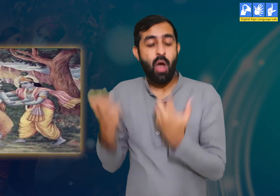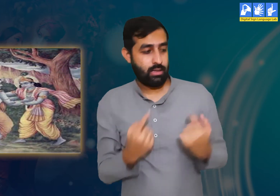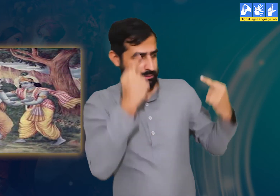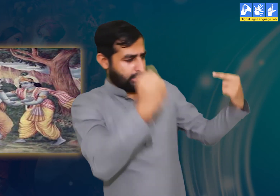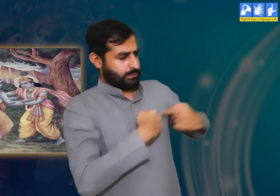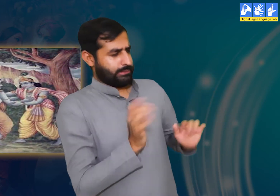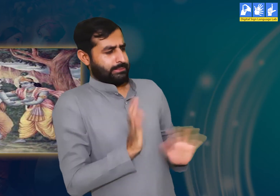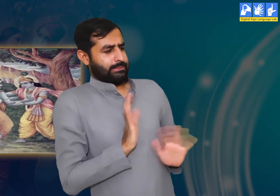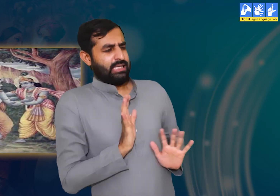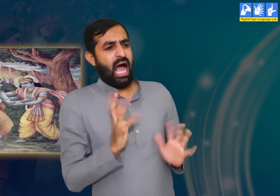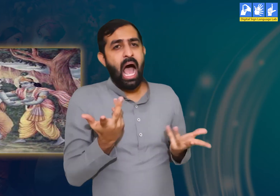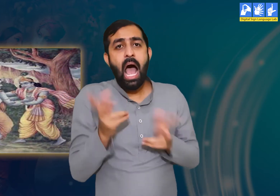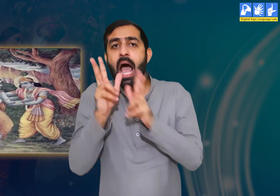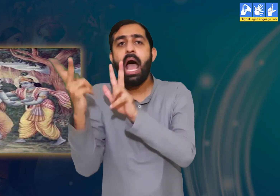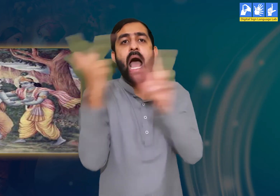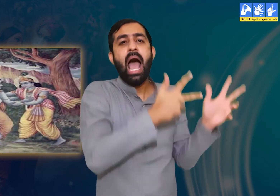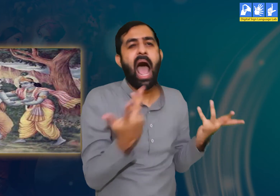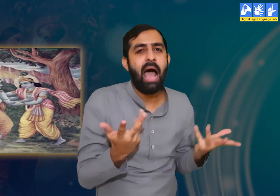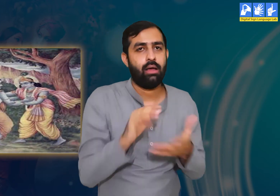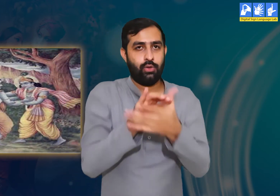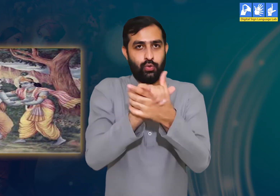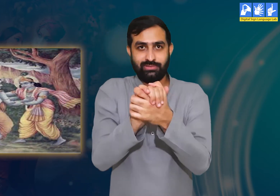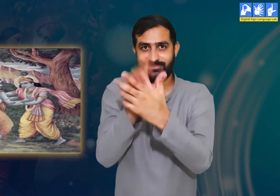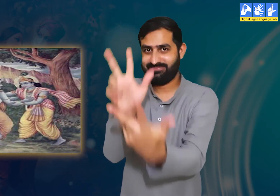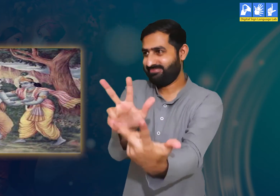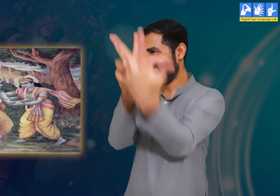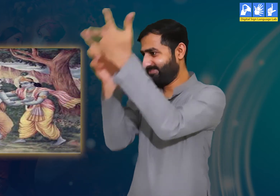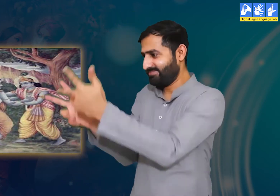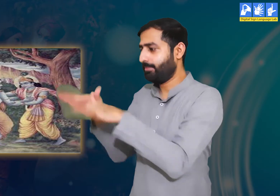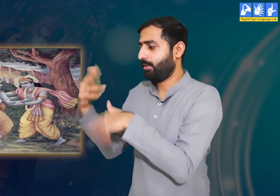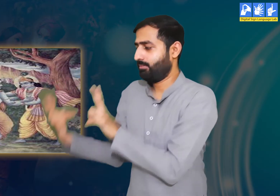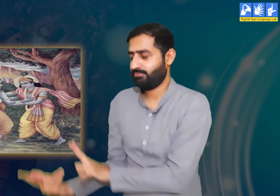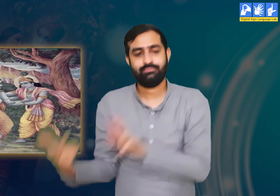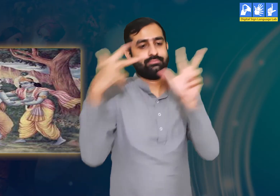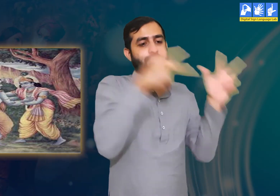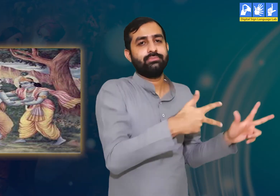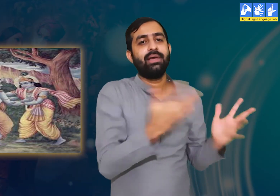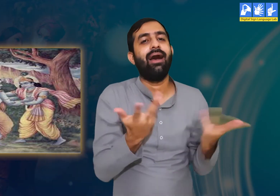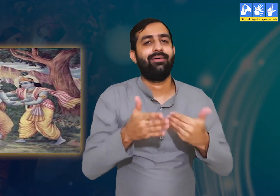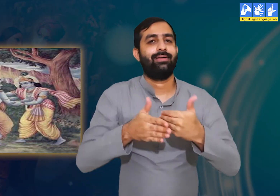यह सब जानते हुए भी श्रीकृष्ण ने अपना संदेश उद्धव के द्वारा भेजा।